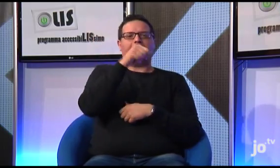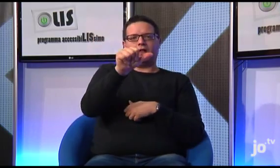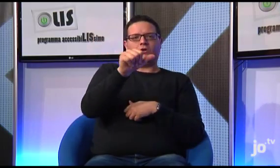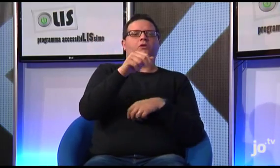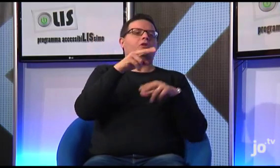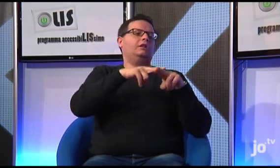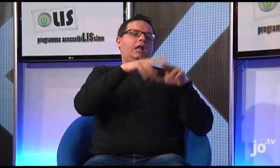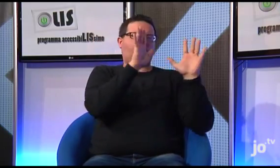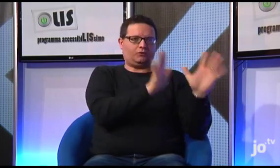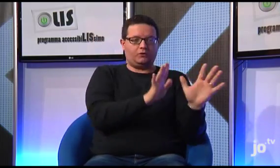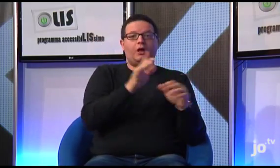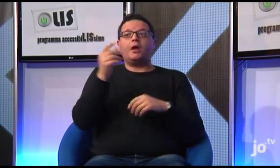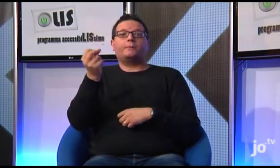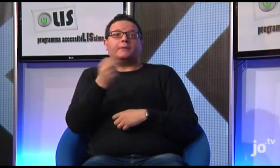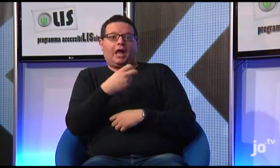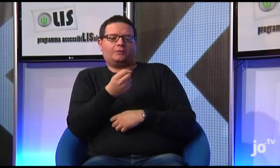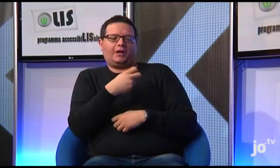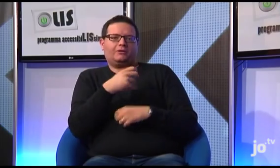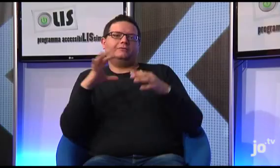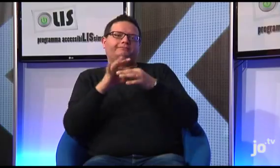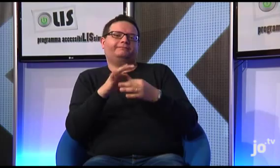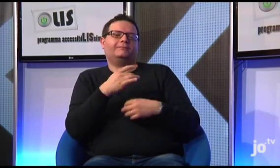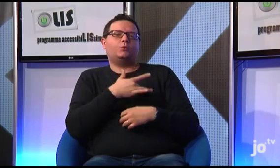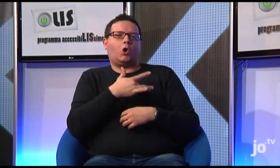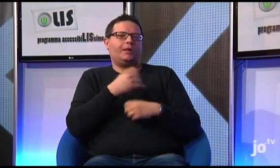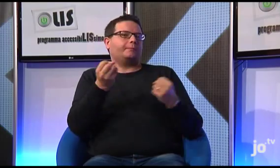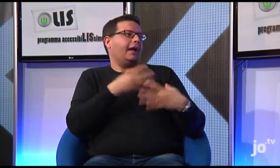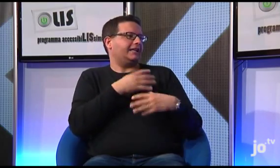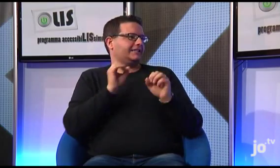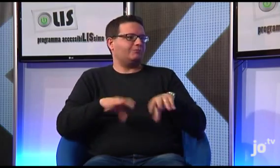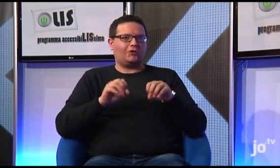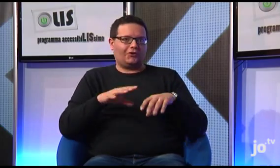come azione che macchia il nostro cuore, in LIS vengono espressi attraverso due segni diversi,